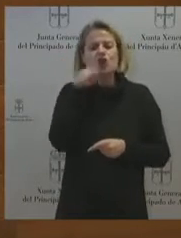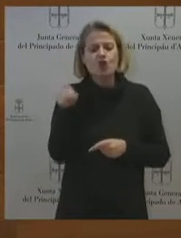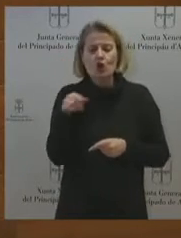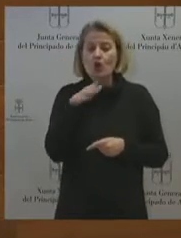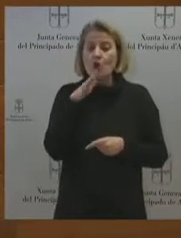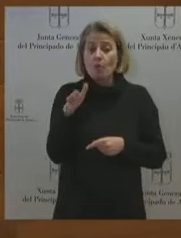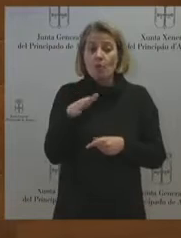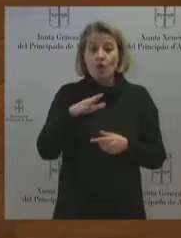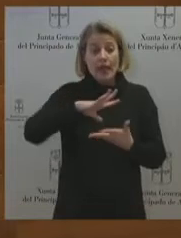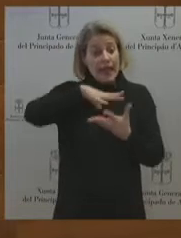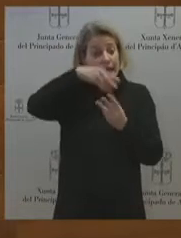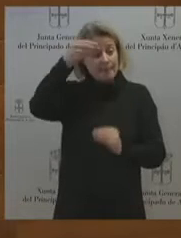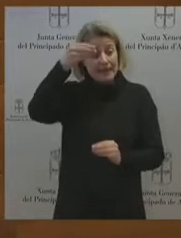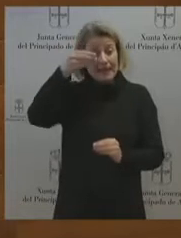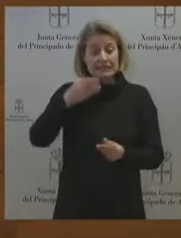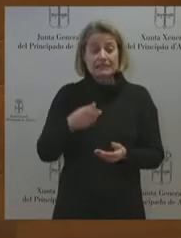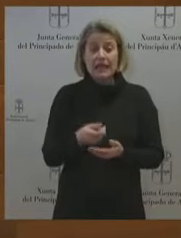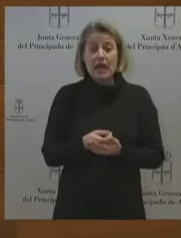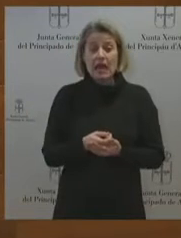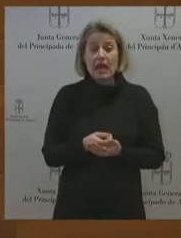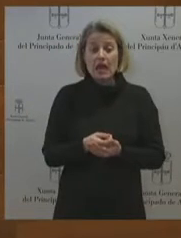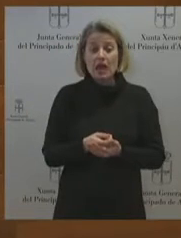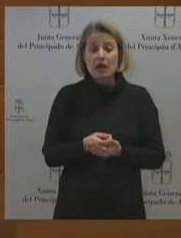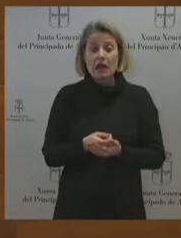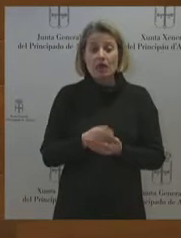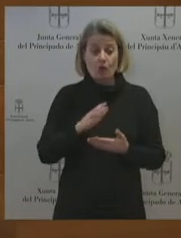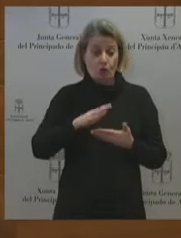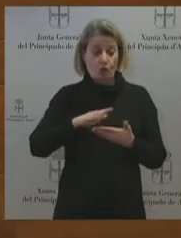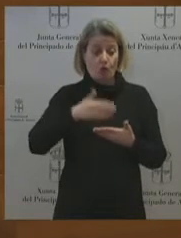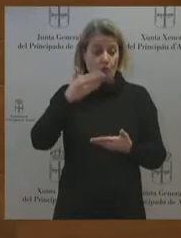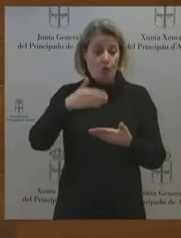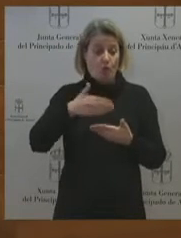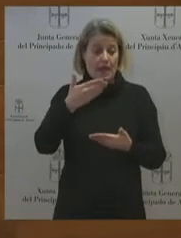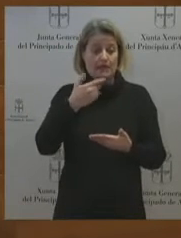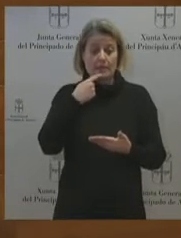a mí muchas ocasiones a pedirme discreción en unas negociaciones que se suponía que eran vitales para